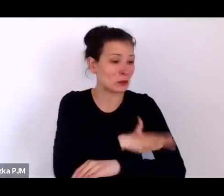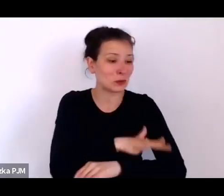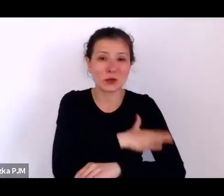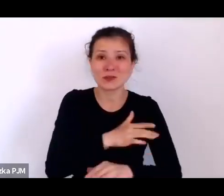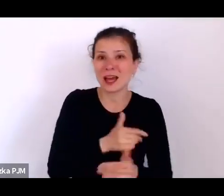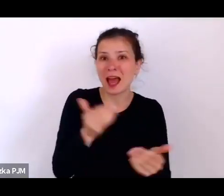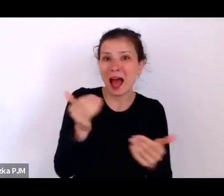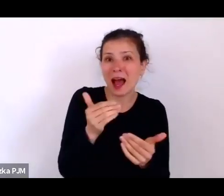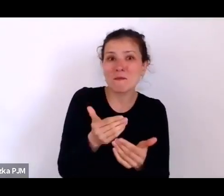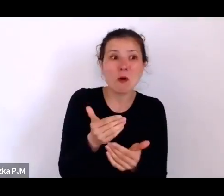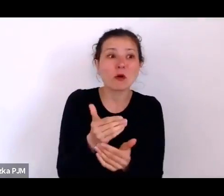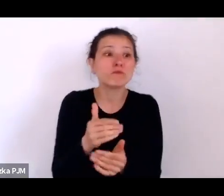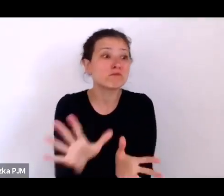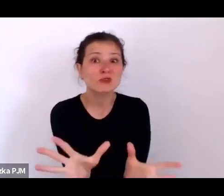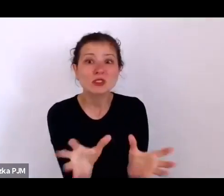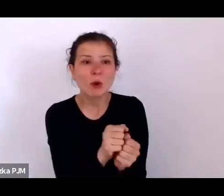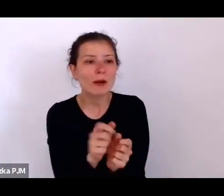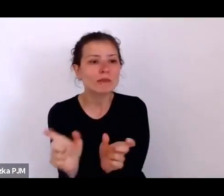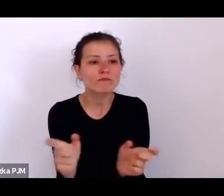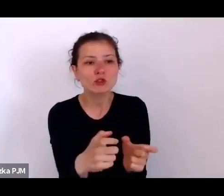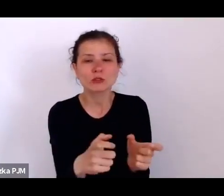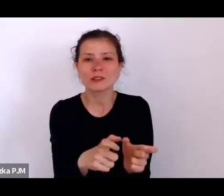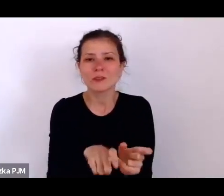którzy zechcą, żeby pracowały na ulicy.